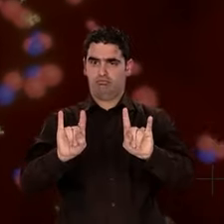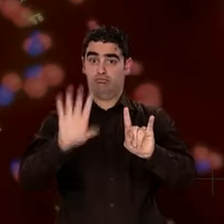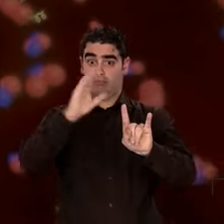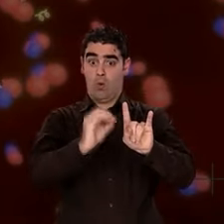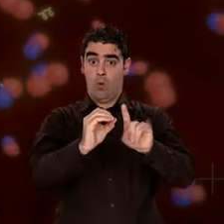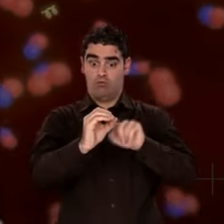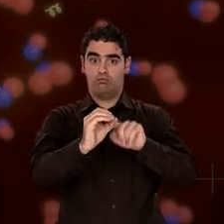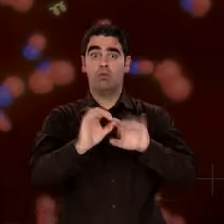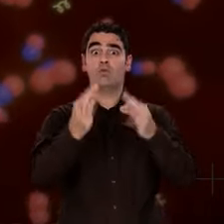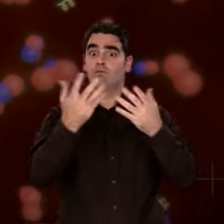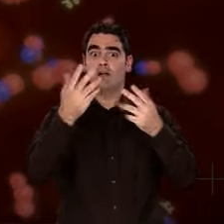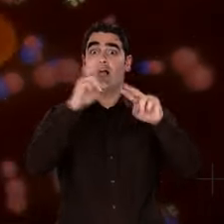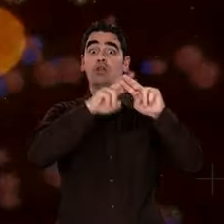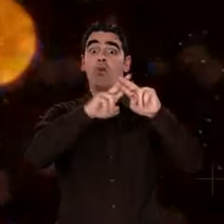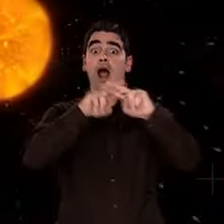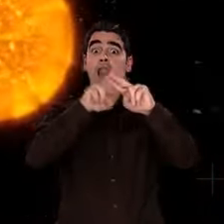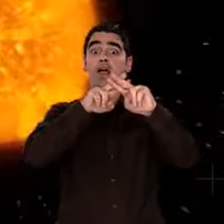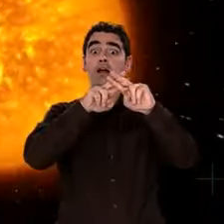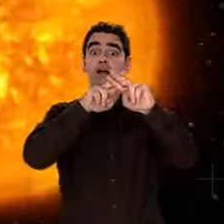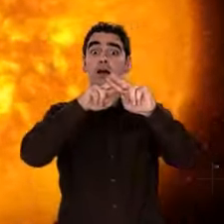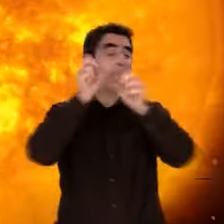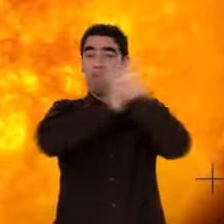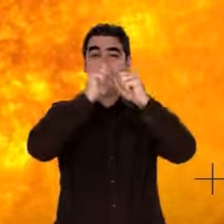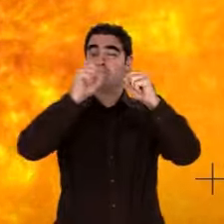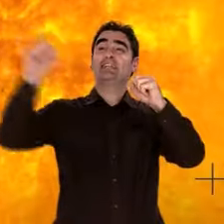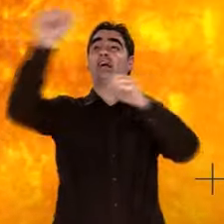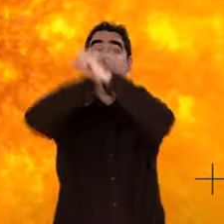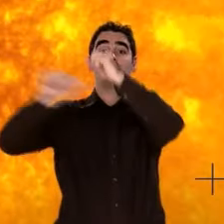"O" symbolise l'oxygène, un élément formé dans les étoiles,